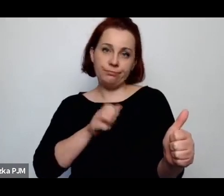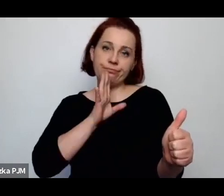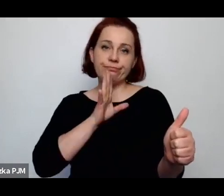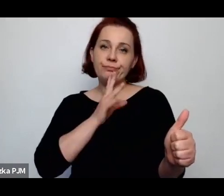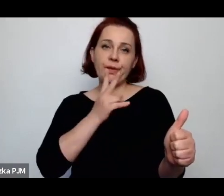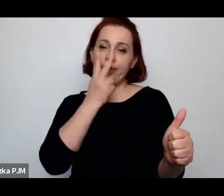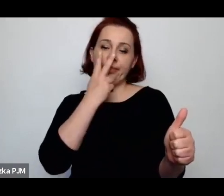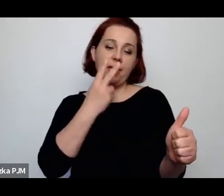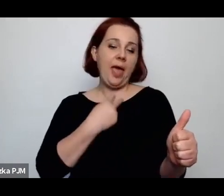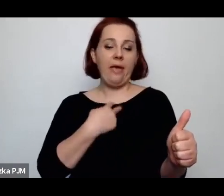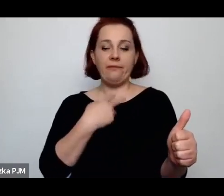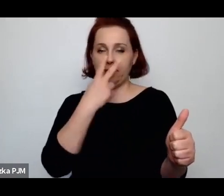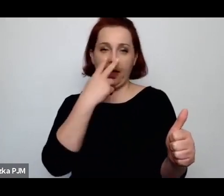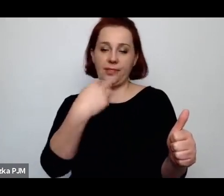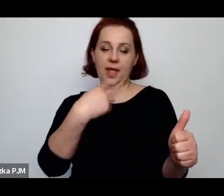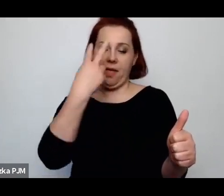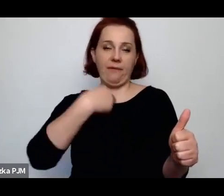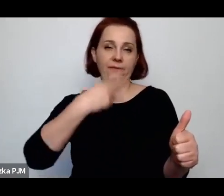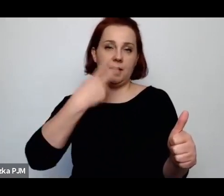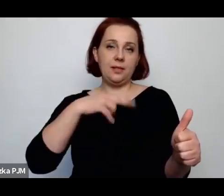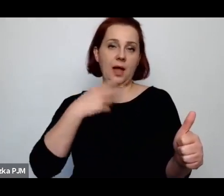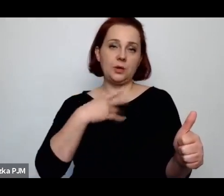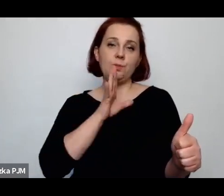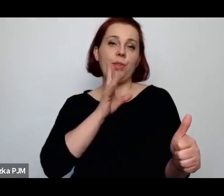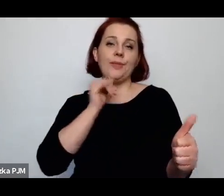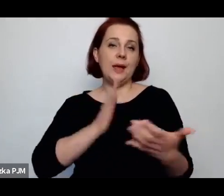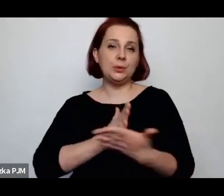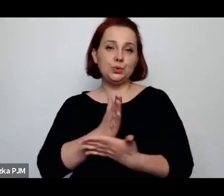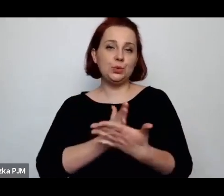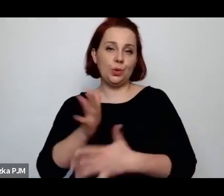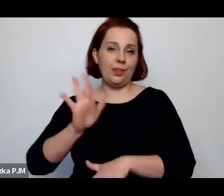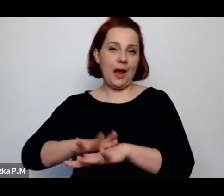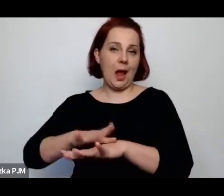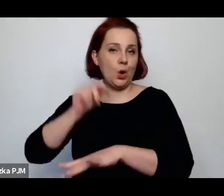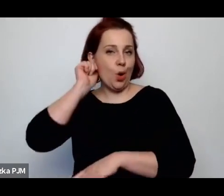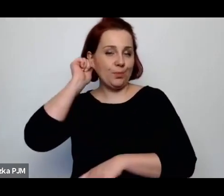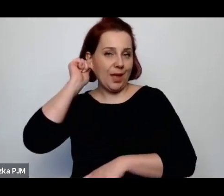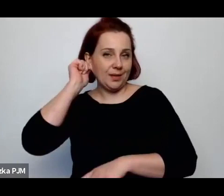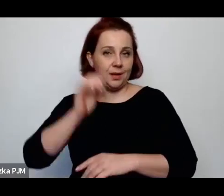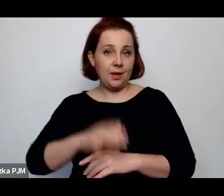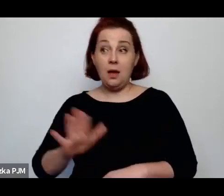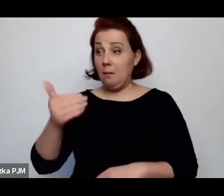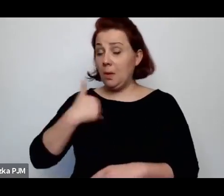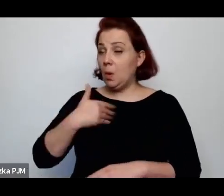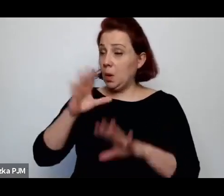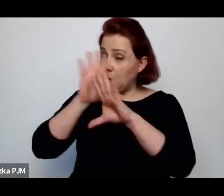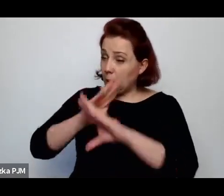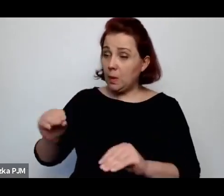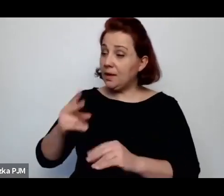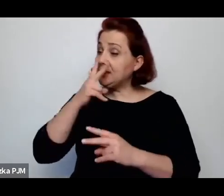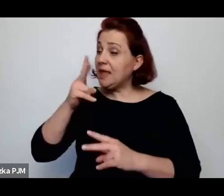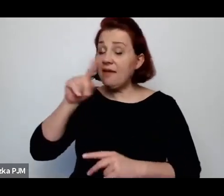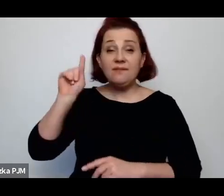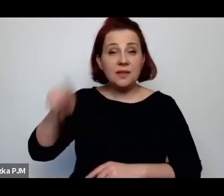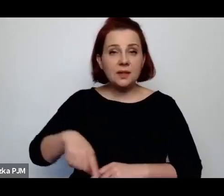która organizuje rzeczywistość – jak służąca, która właściwie miała nie istnieć miało jej nie być widać, miała prawie że nie oddychać